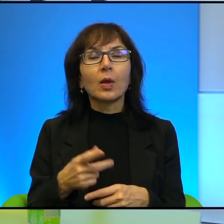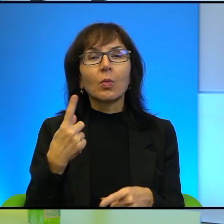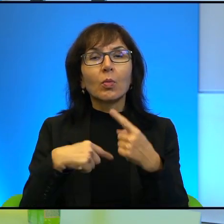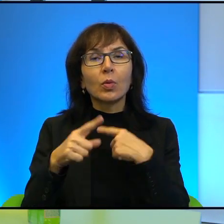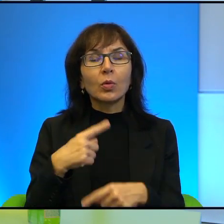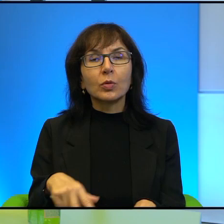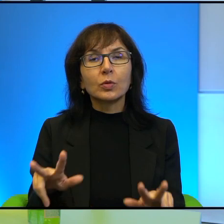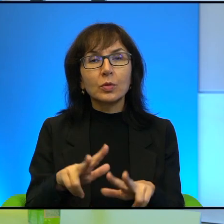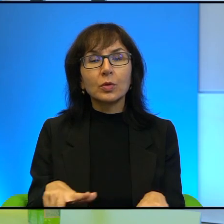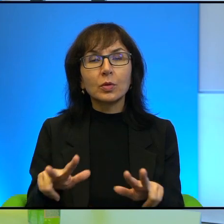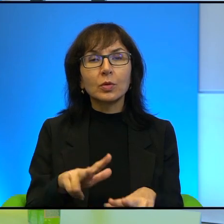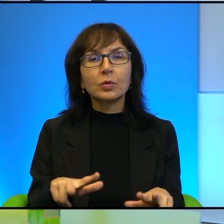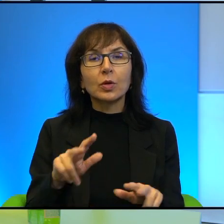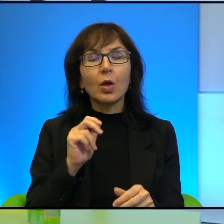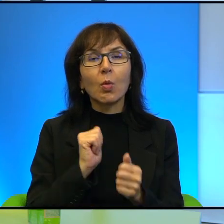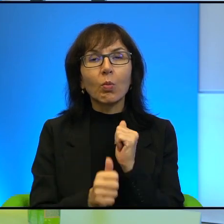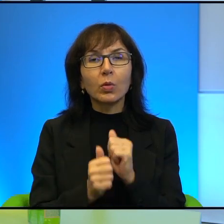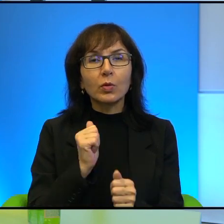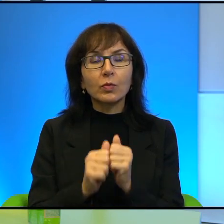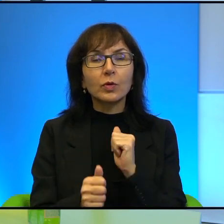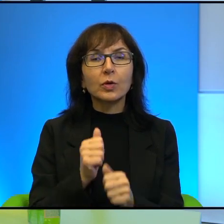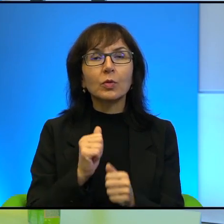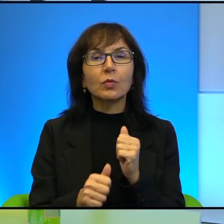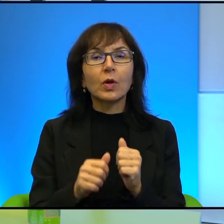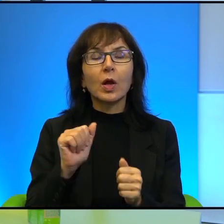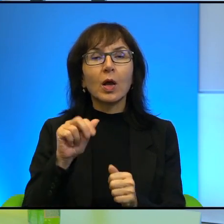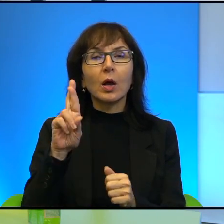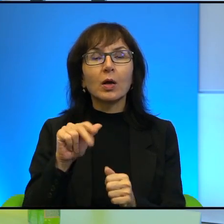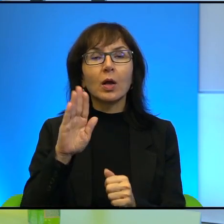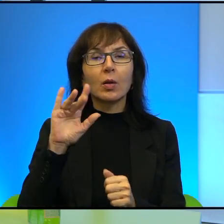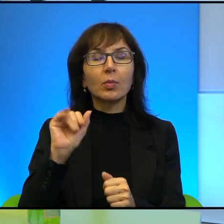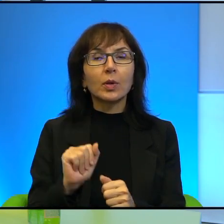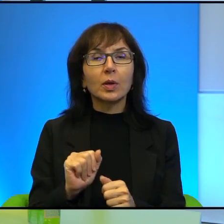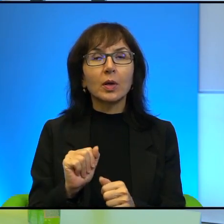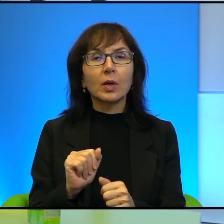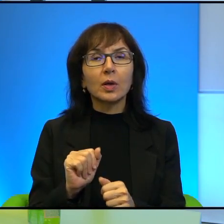takich bojowników właściwie arabskich, rodziny dotkniętej też